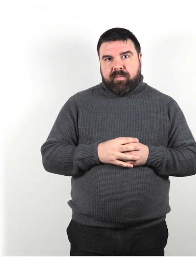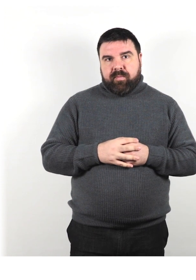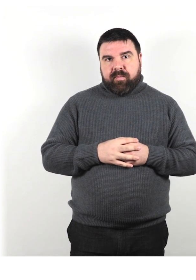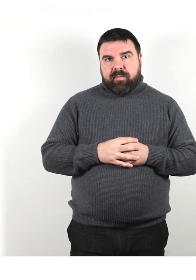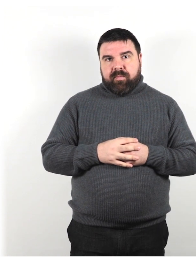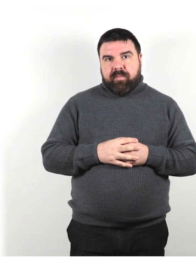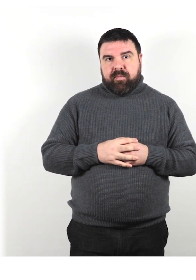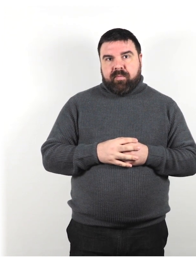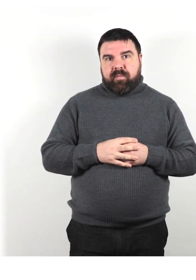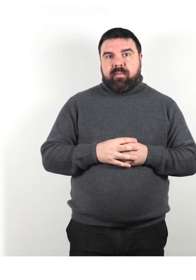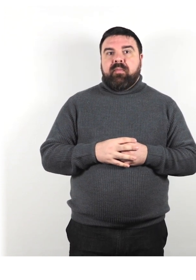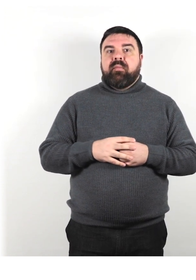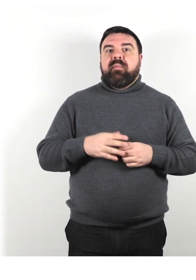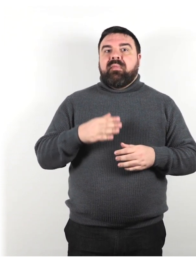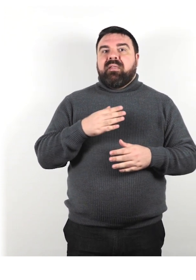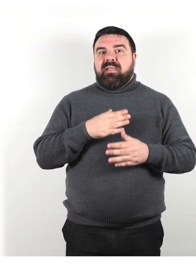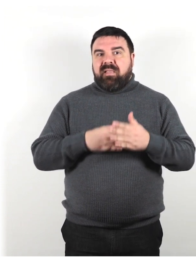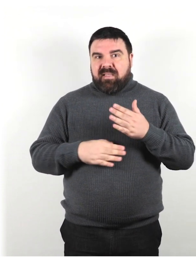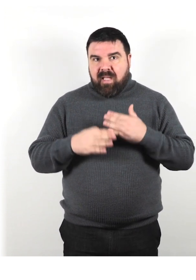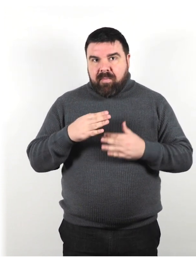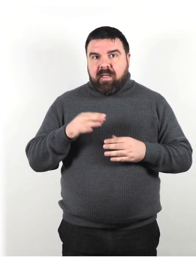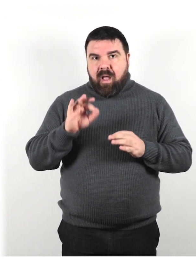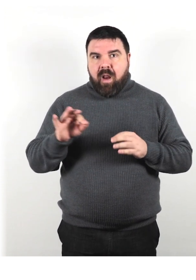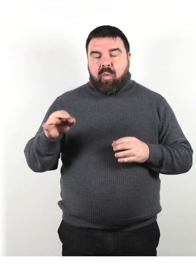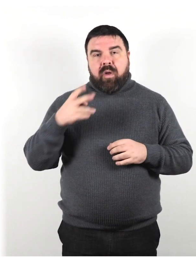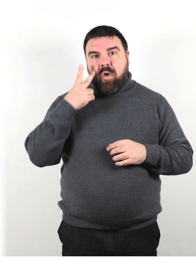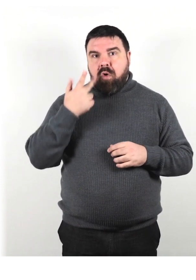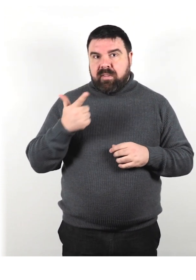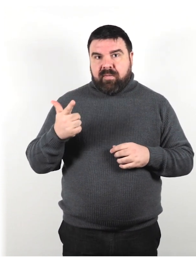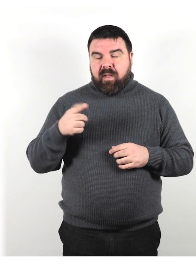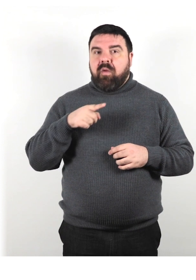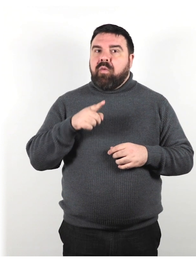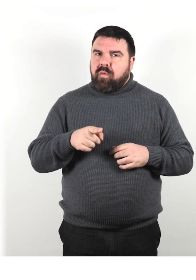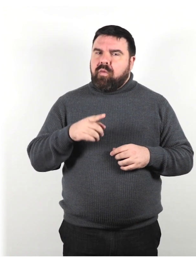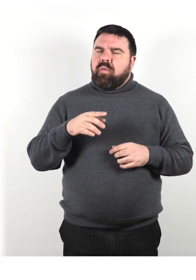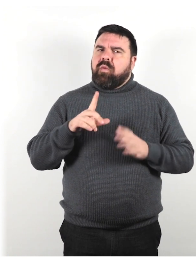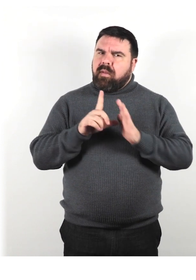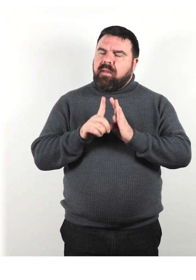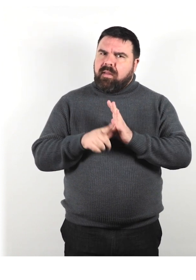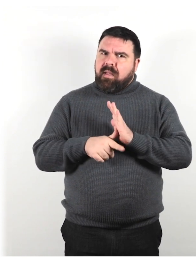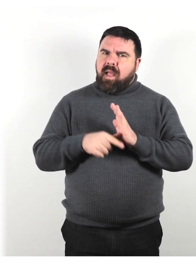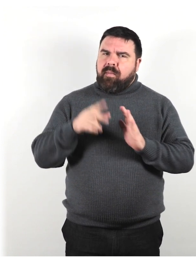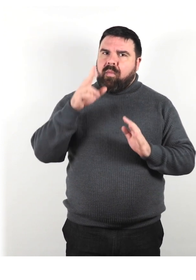Alcune disabilità non sono visibili. Prenditi il tempo per conoscere le esigenze dei tuoi clienti.